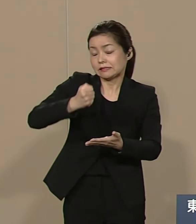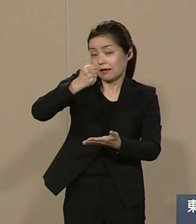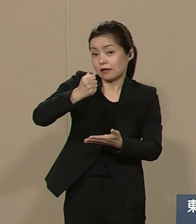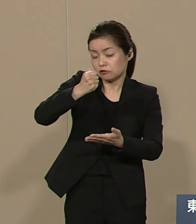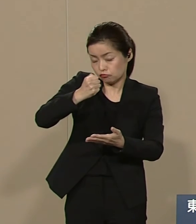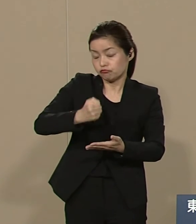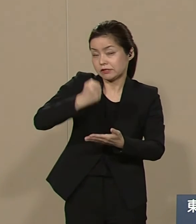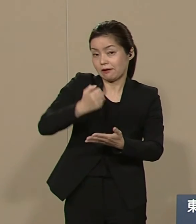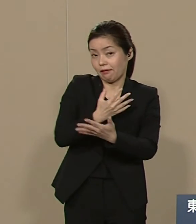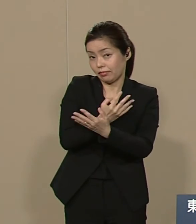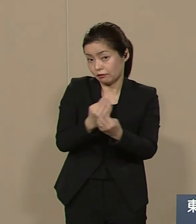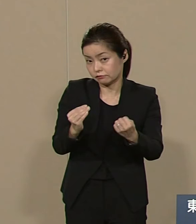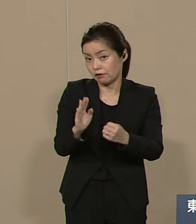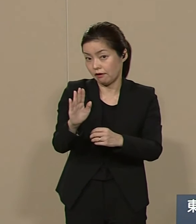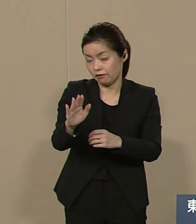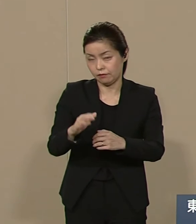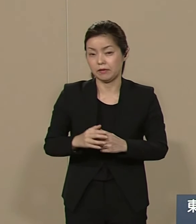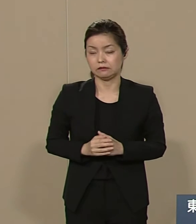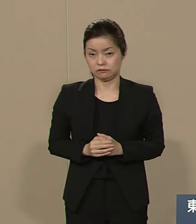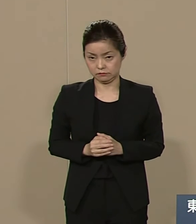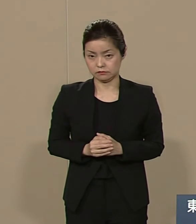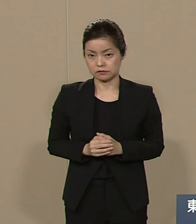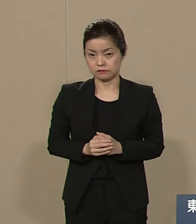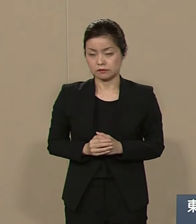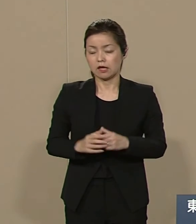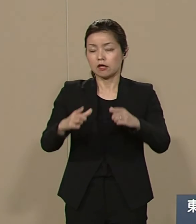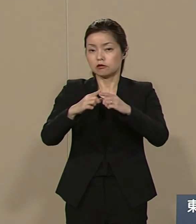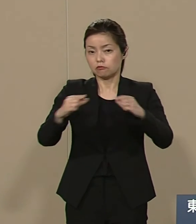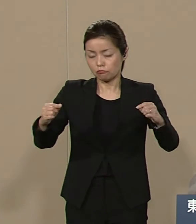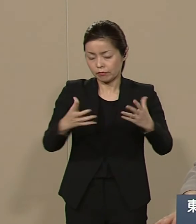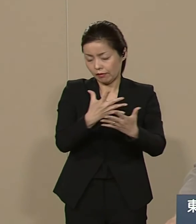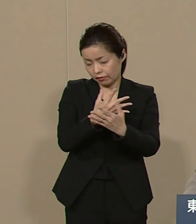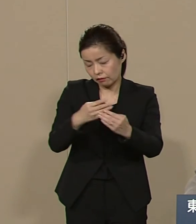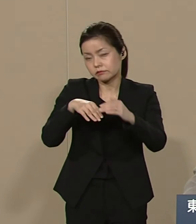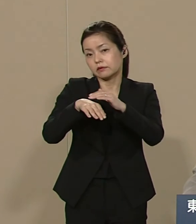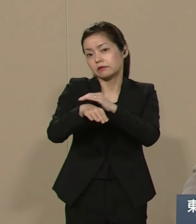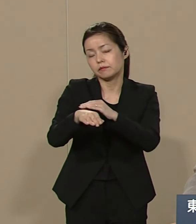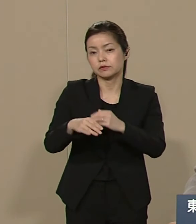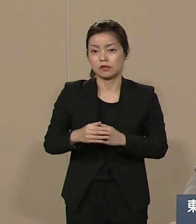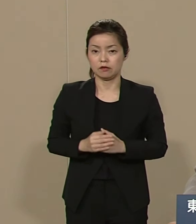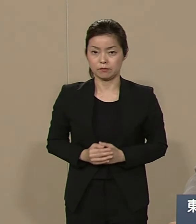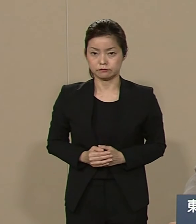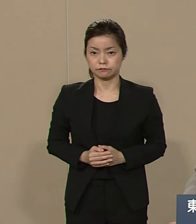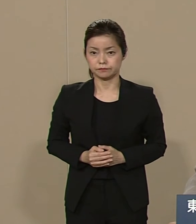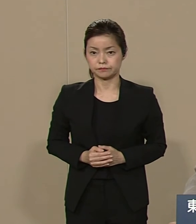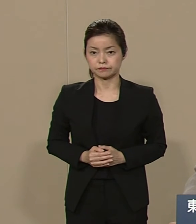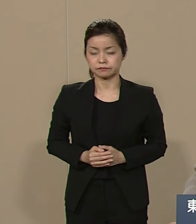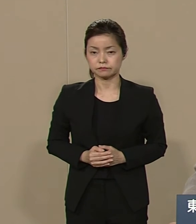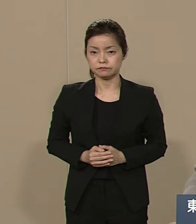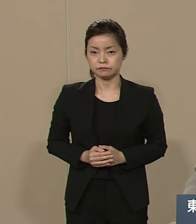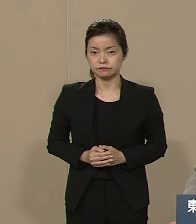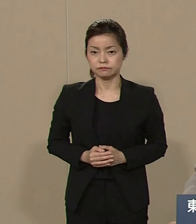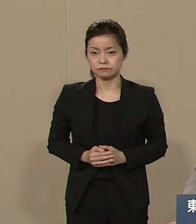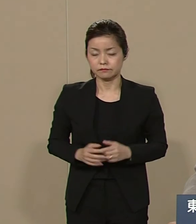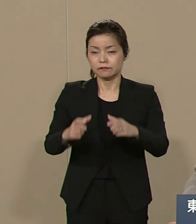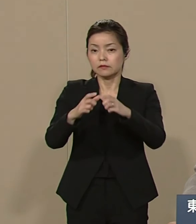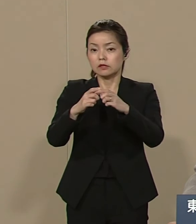たくさんまだ いくらでも 眠っているのです 日本が今